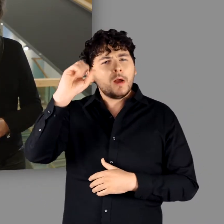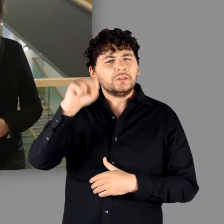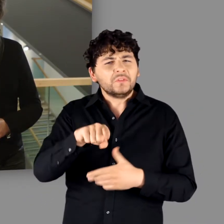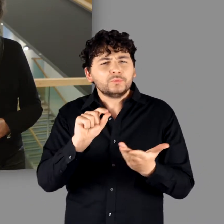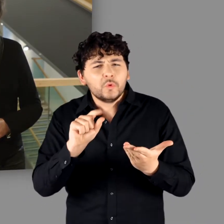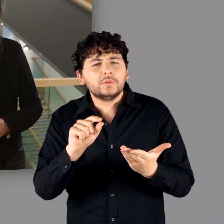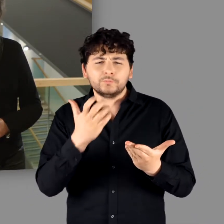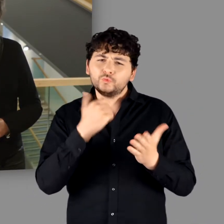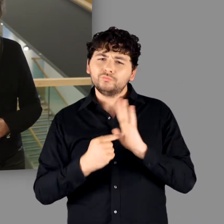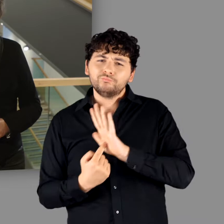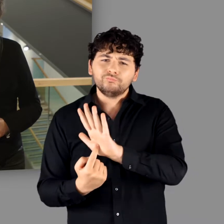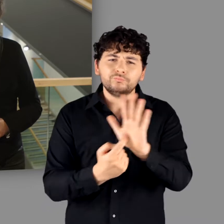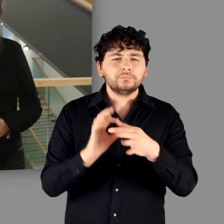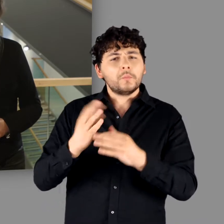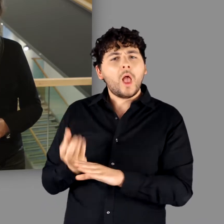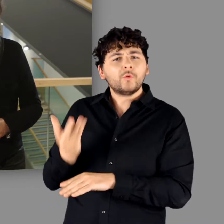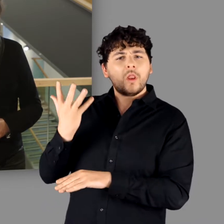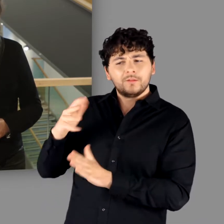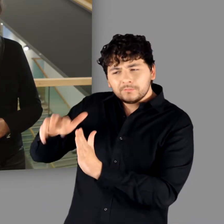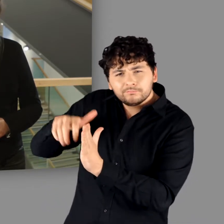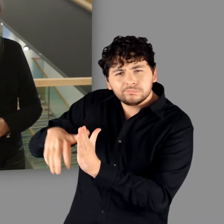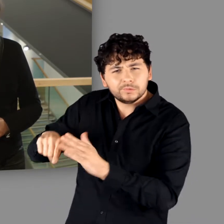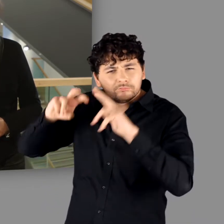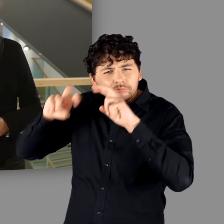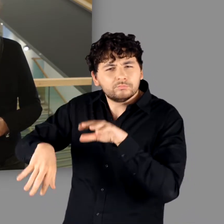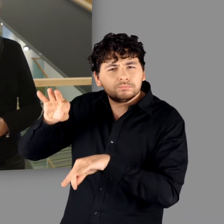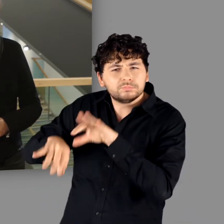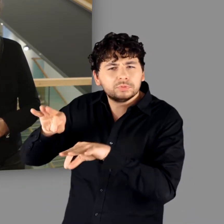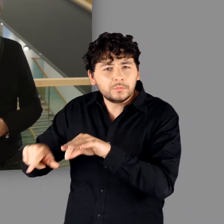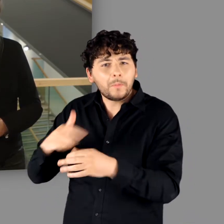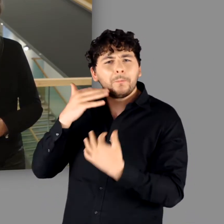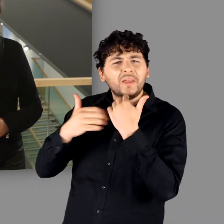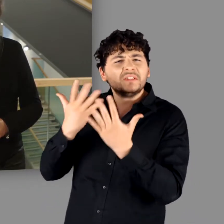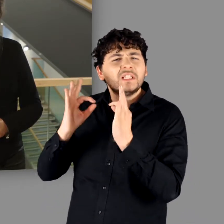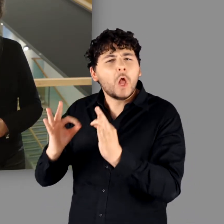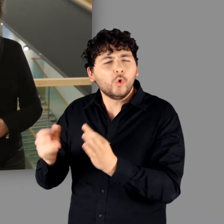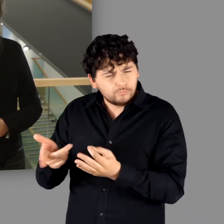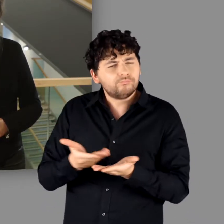und darzustellen, was die aktuelle archäologische Forschung zu den „Germanen“ zu berichten hat.